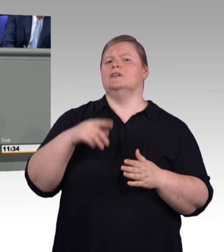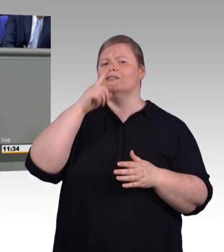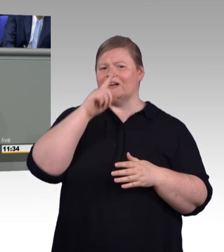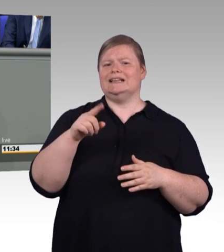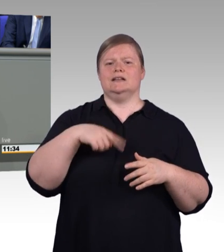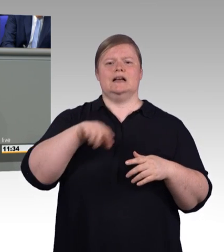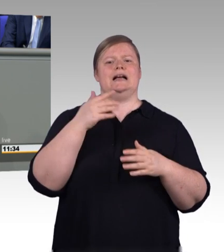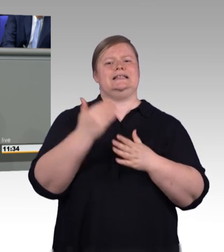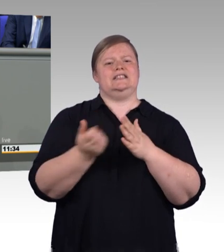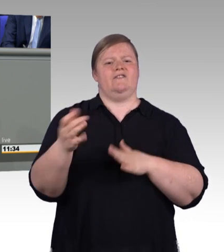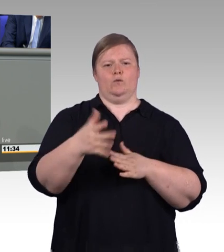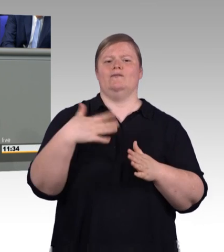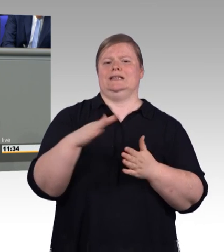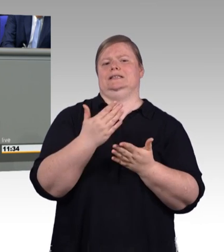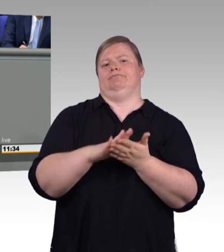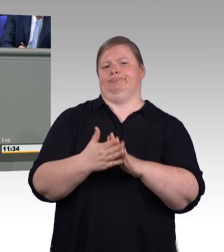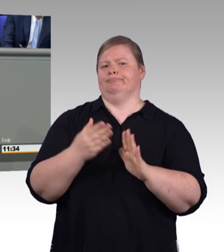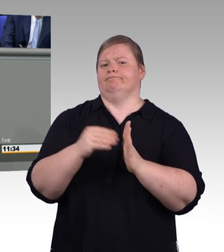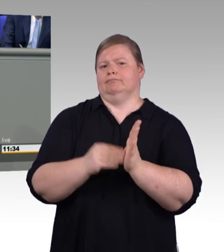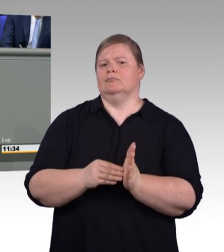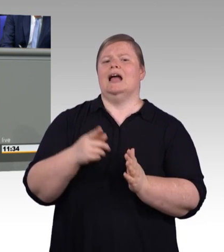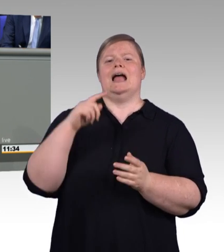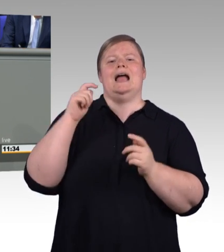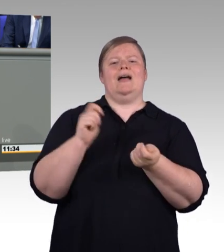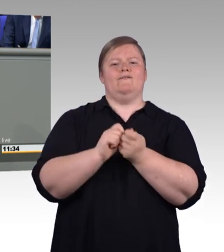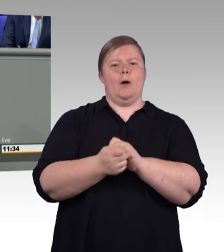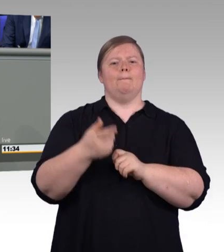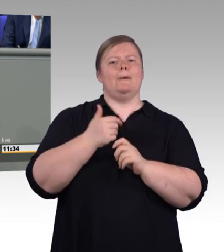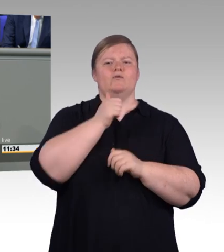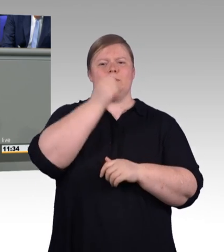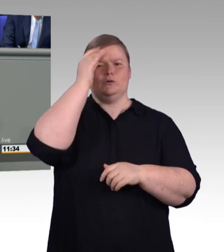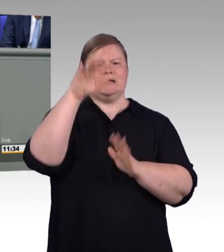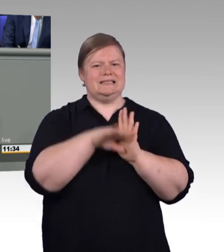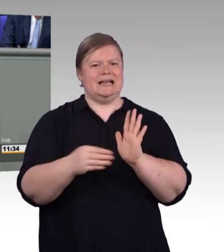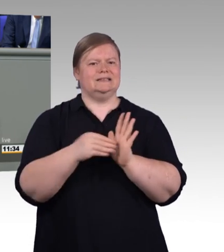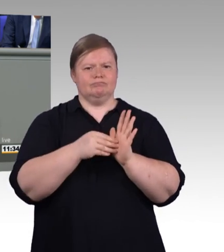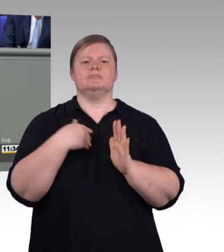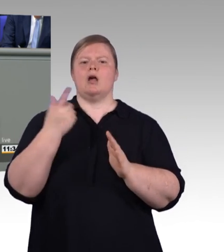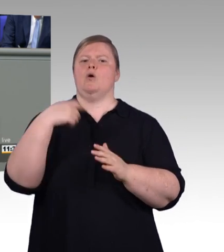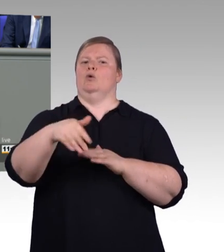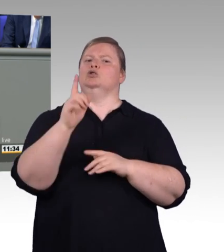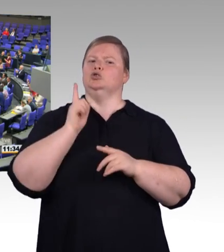eine Erfolgsgeschichte und soll es auch zukünftig bleiben und dafür bitte ich um Ihre Unterstützung. Herzlichen Dank.